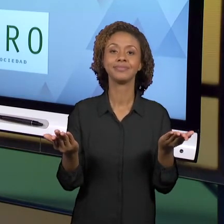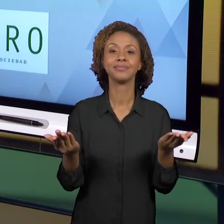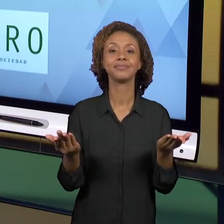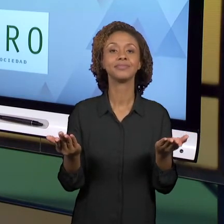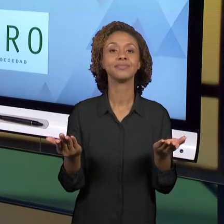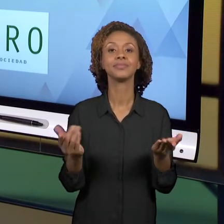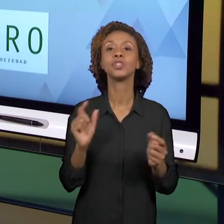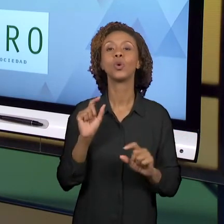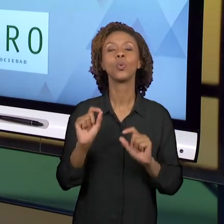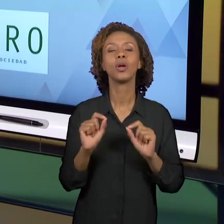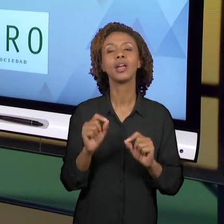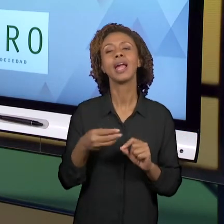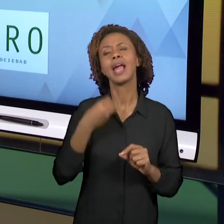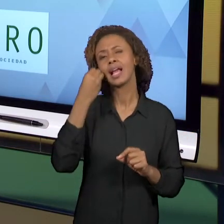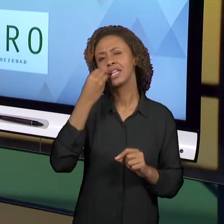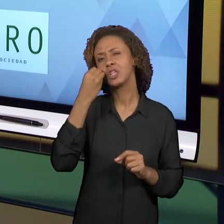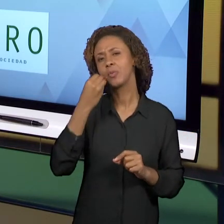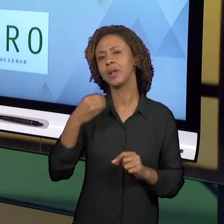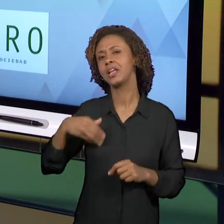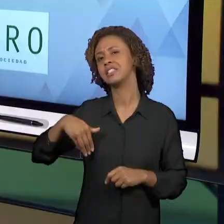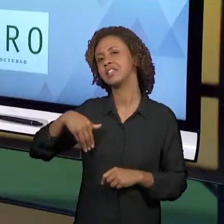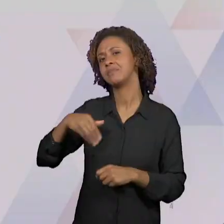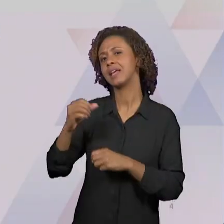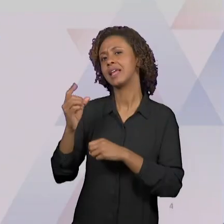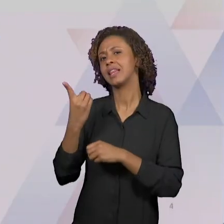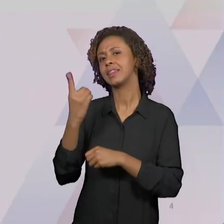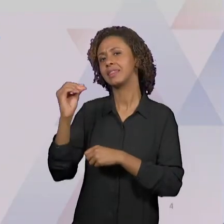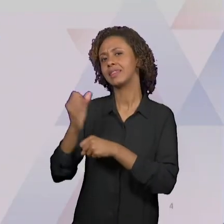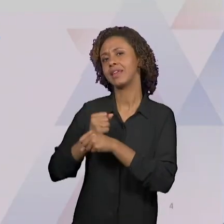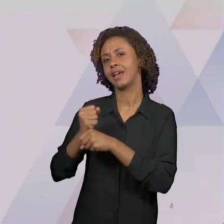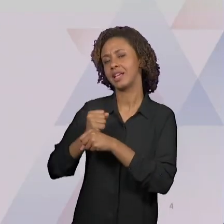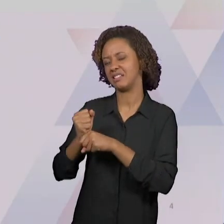MAIS DE 10 ANOS CHAMADO 'GEOFORO'. É UM FÓRUM